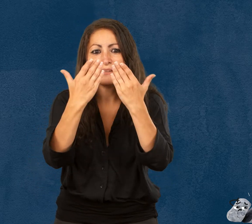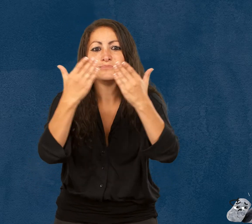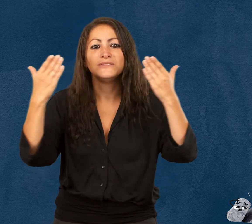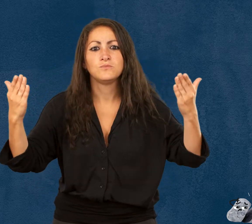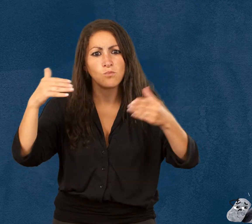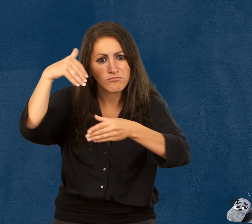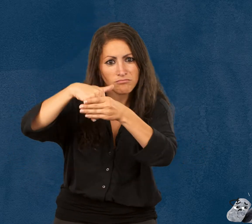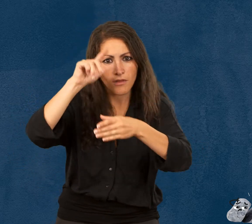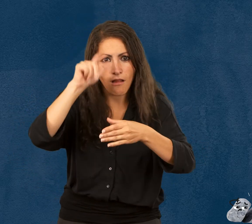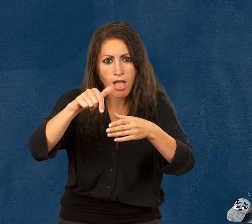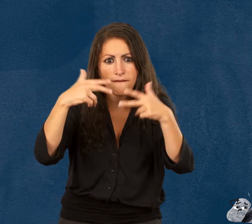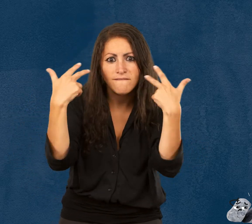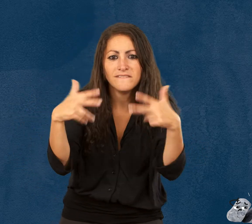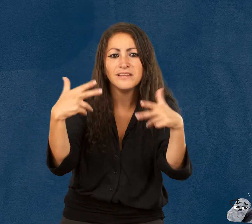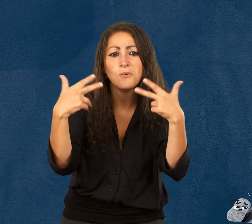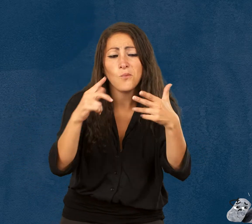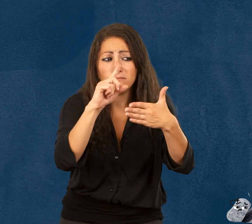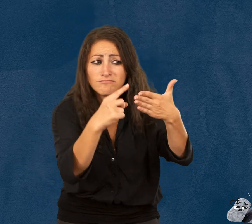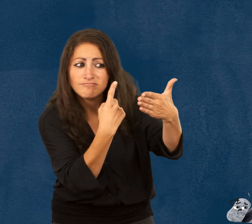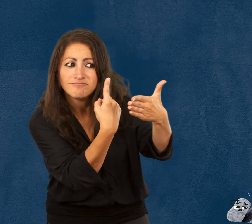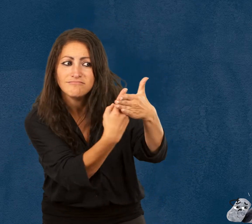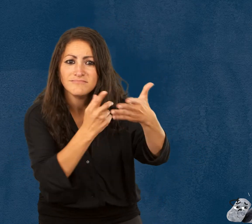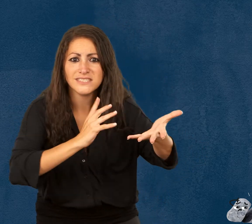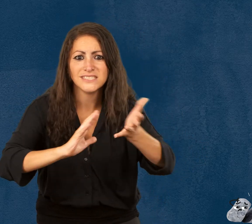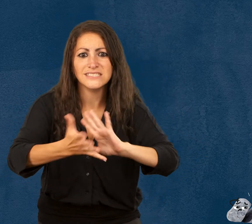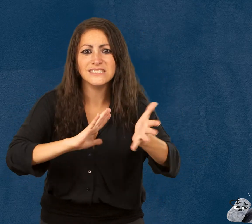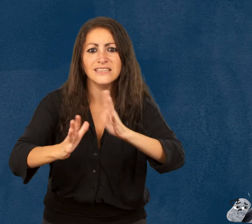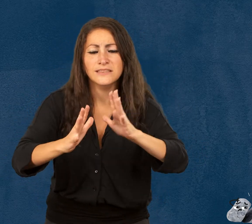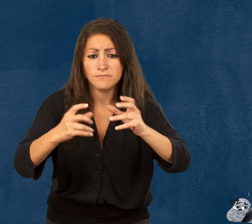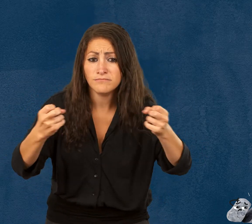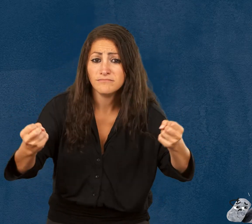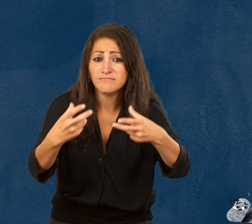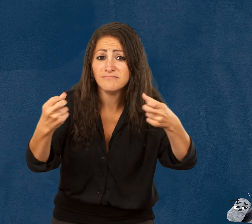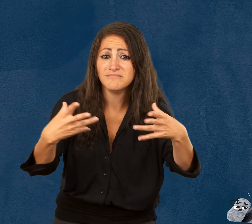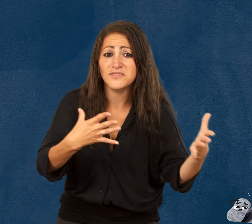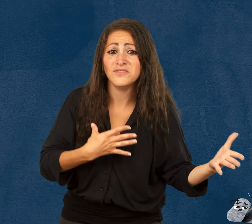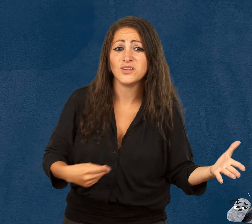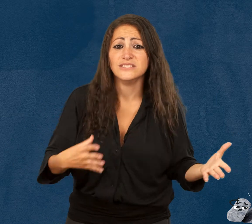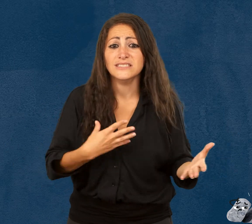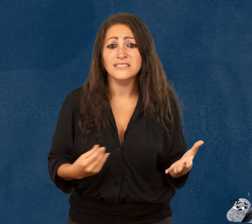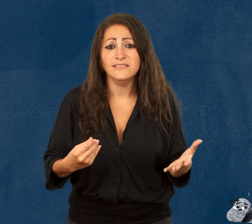Les vidéos de l’exposition sont traduites en langue des signes française et sous-titrées en français.